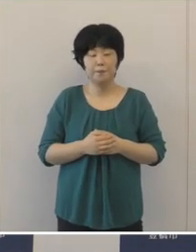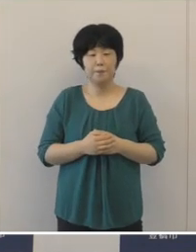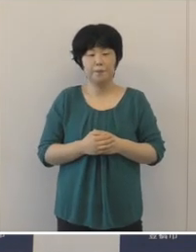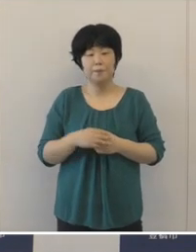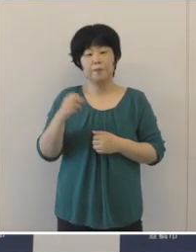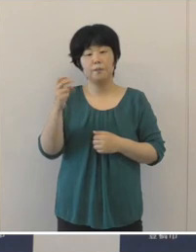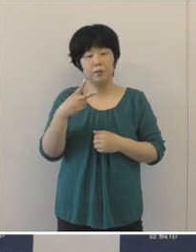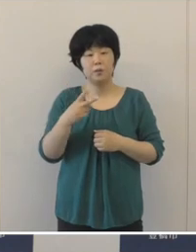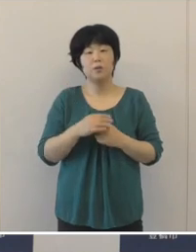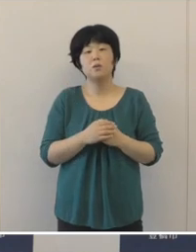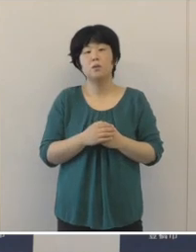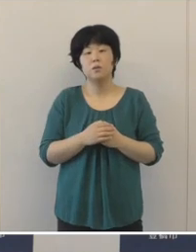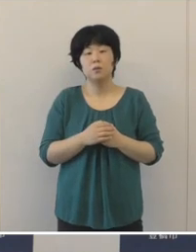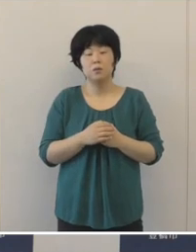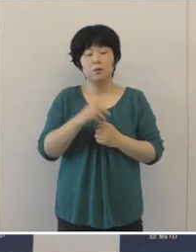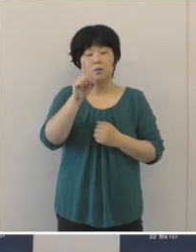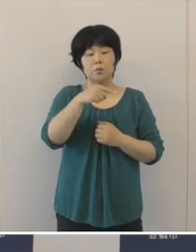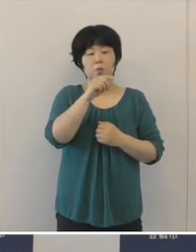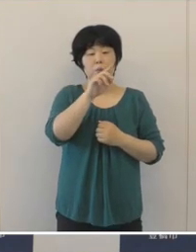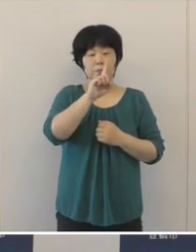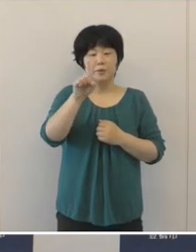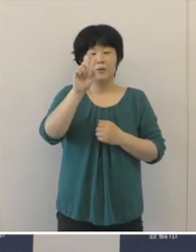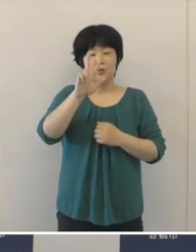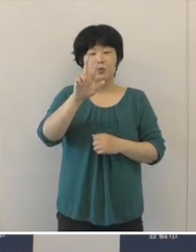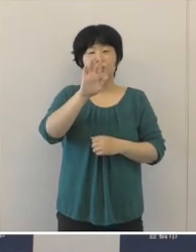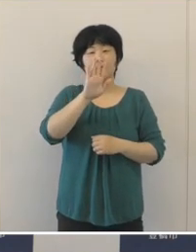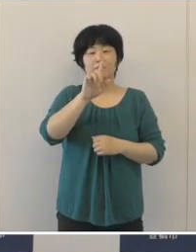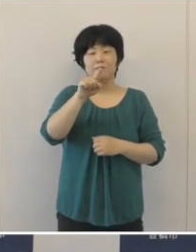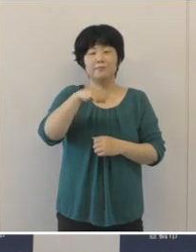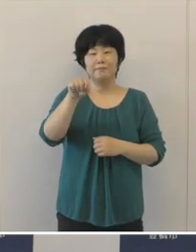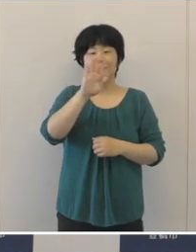また、新たに「伸びるんdeスクール」を